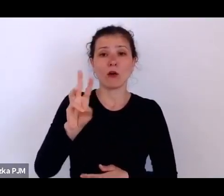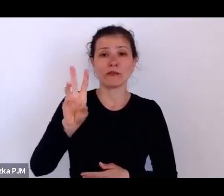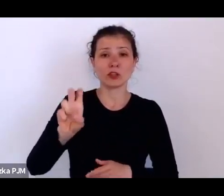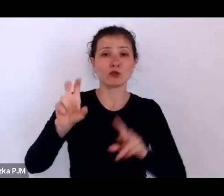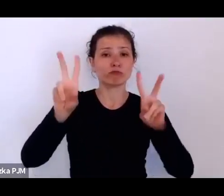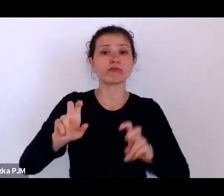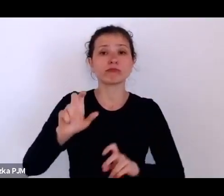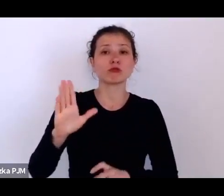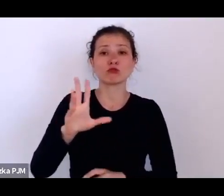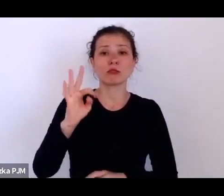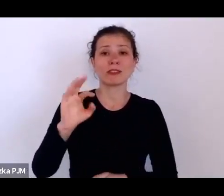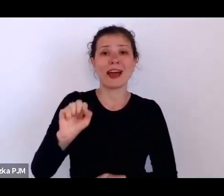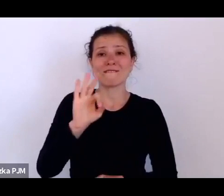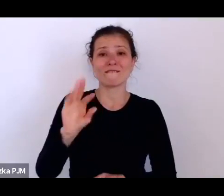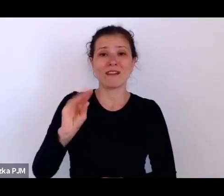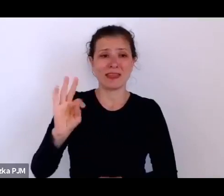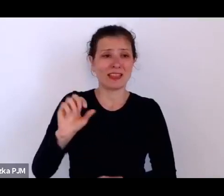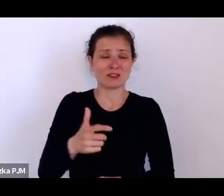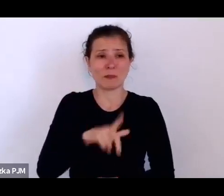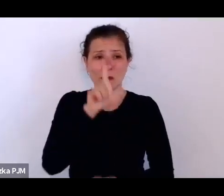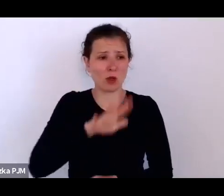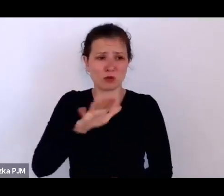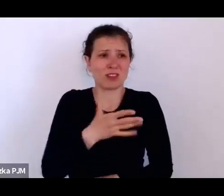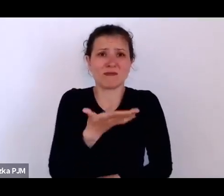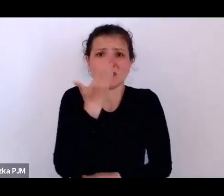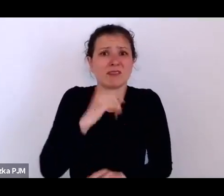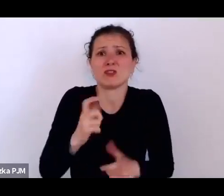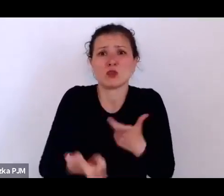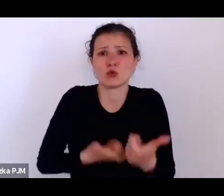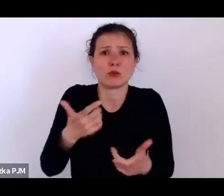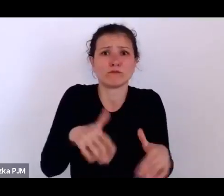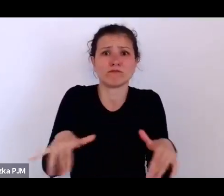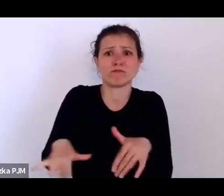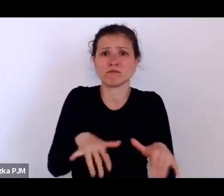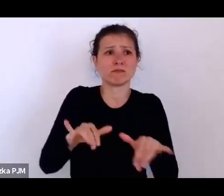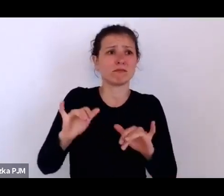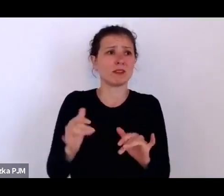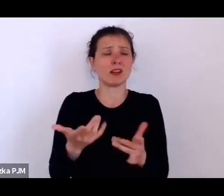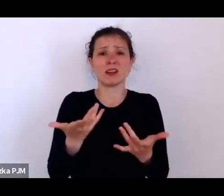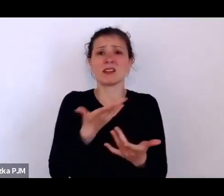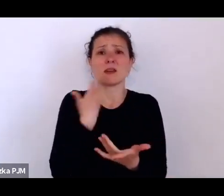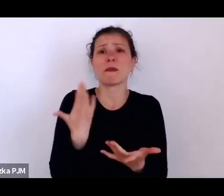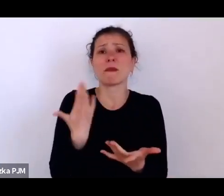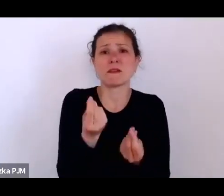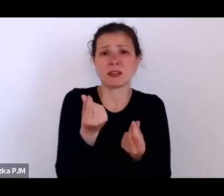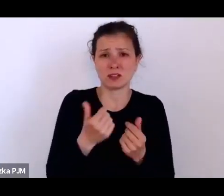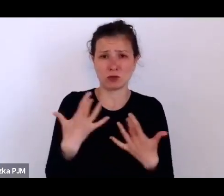którzy kompletnie nie mieli co ze sobą zrobić i za co żyć na wsi, było od 9 do 10 milinów